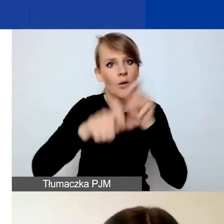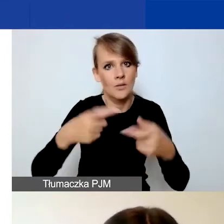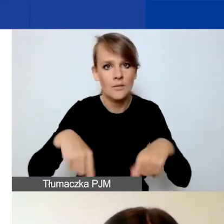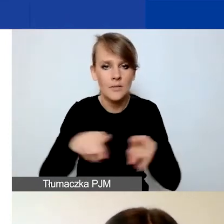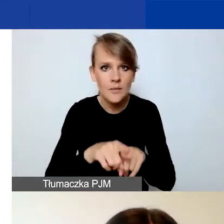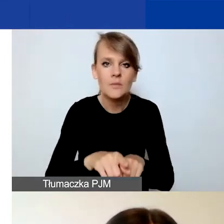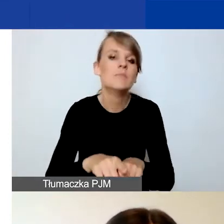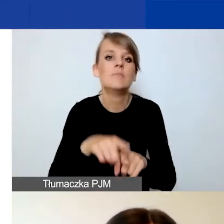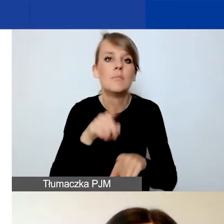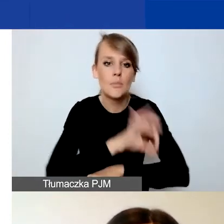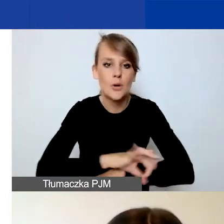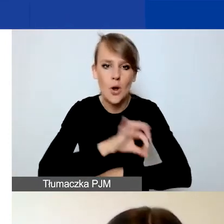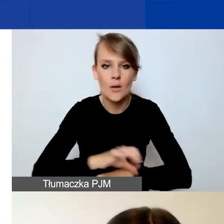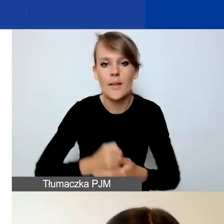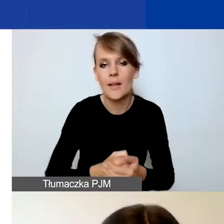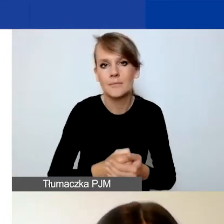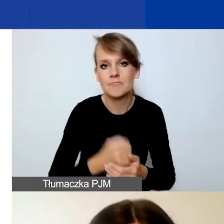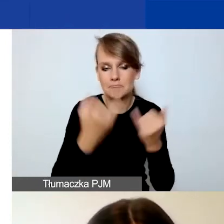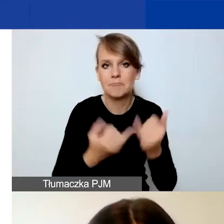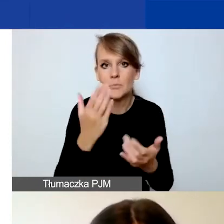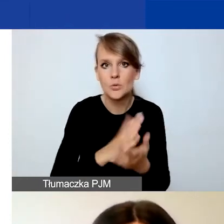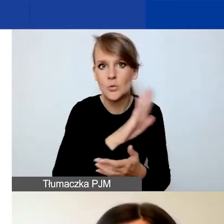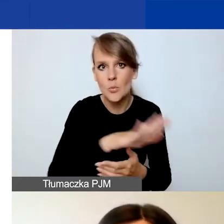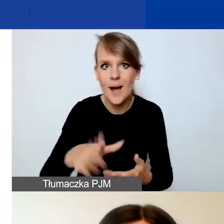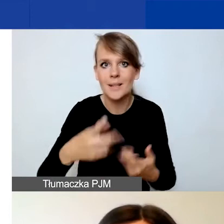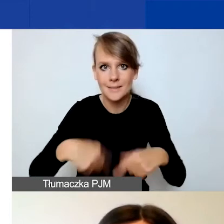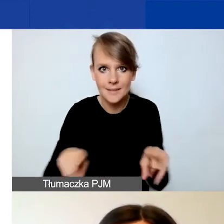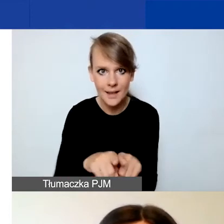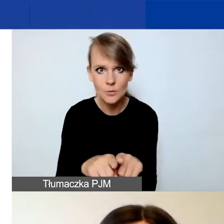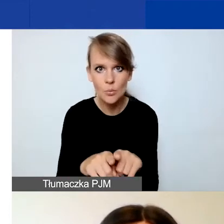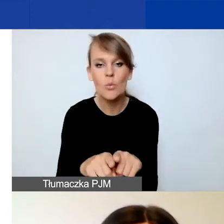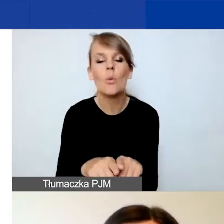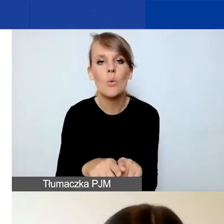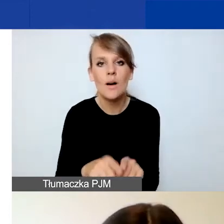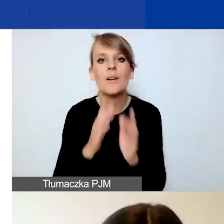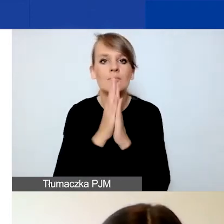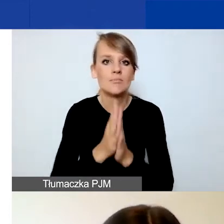Jeżeli macie już ten zespół skompletowany, to prosimy o konkrety.